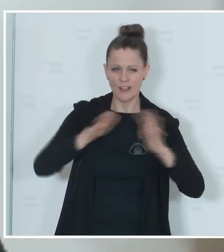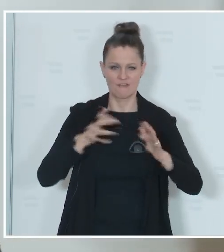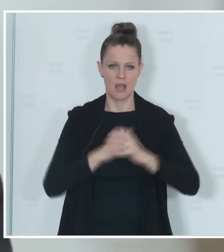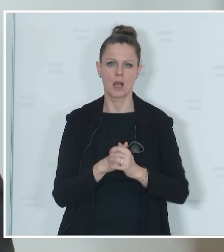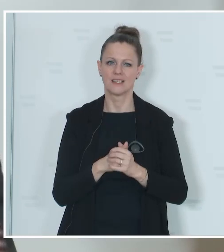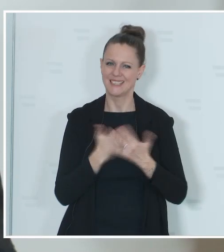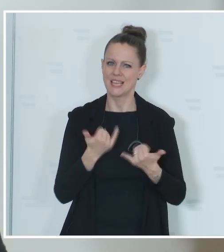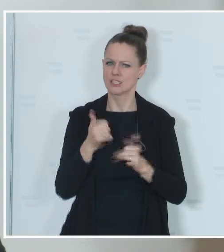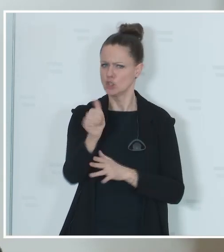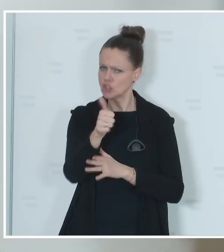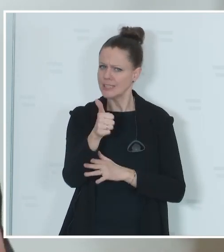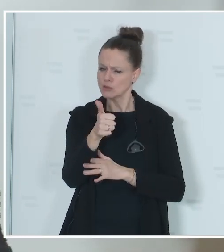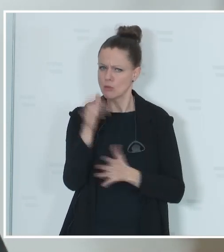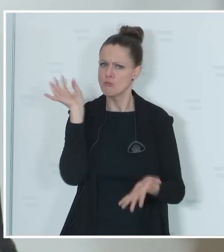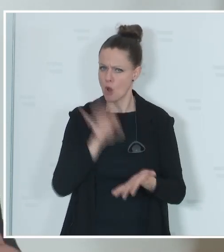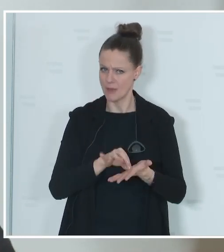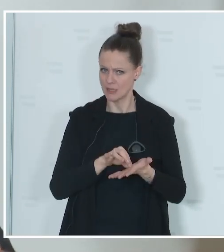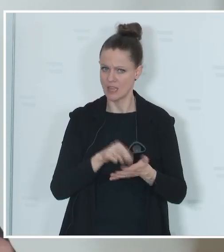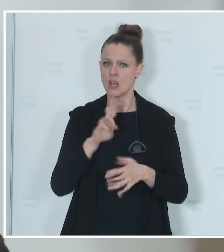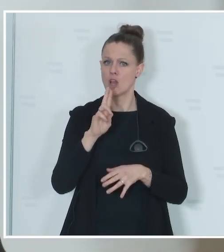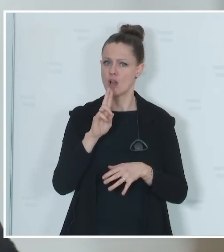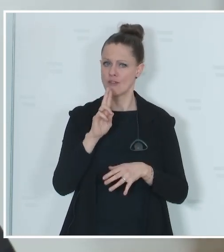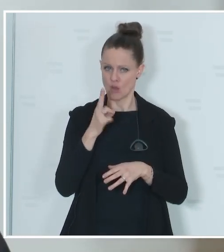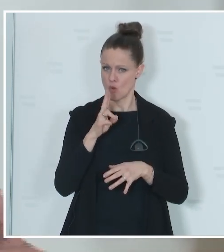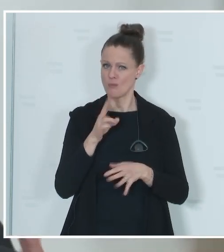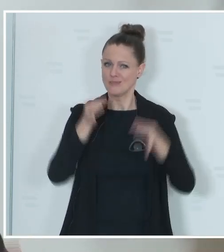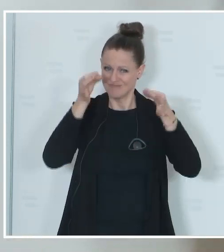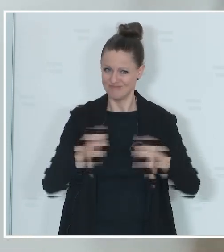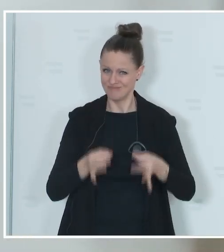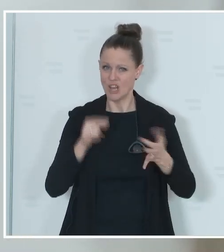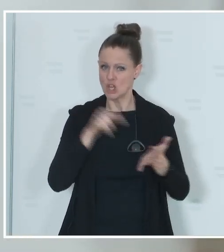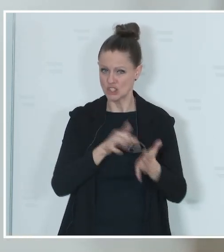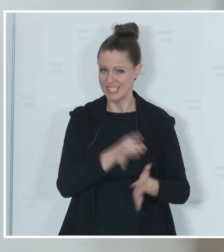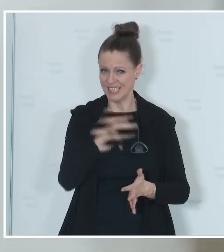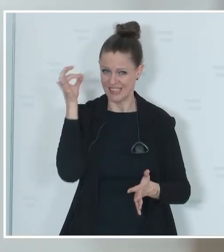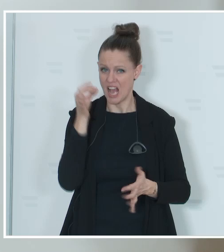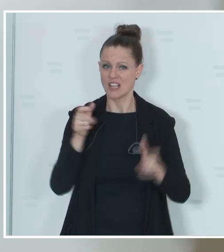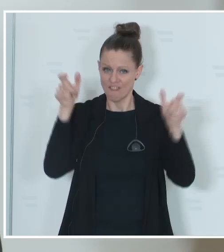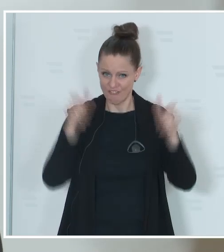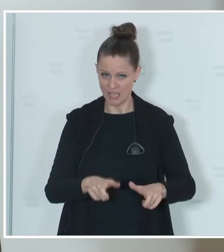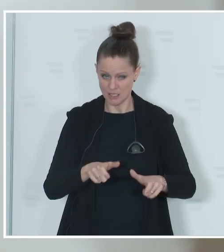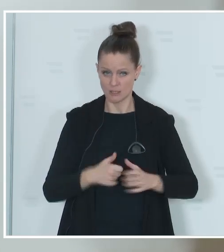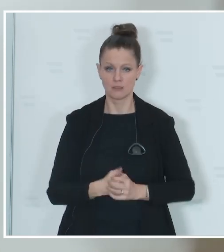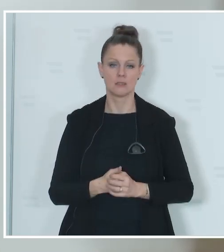derzeit Schätzungen, weil das erst dann endgültig mit dem Stichtag feststeht, die genaue Zahl,